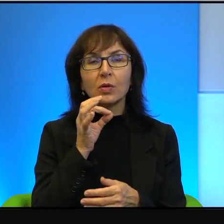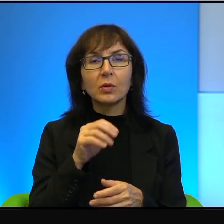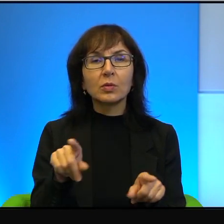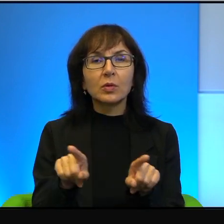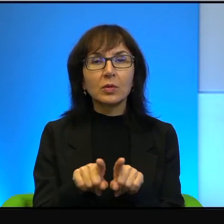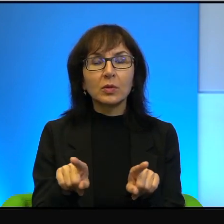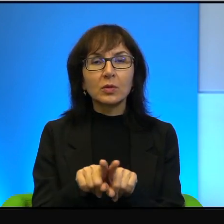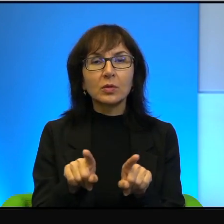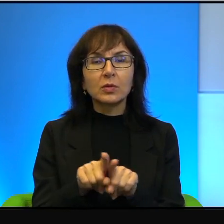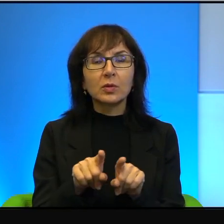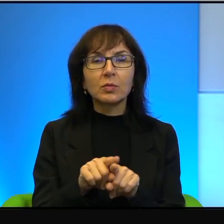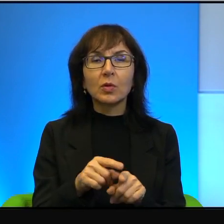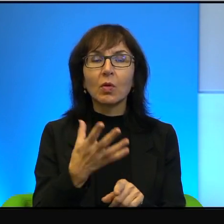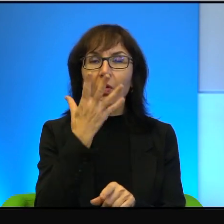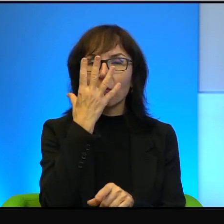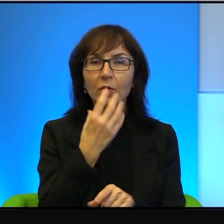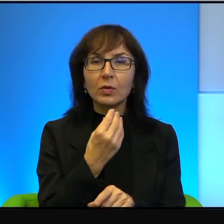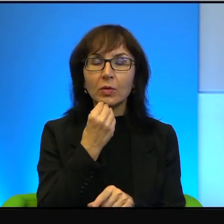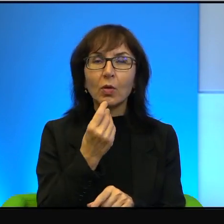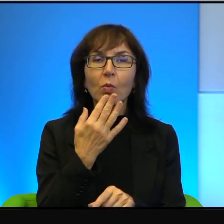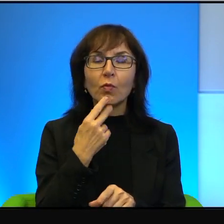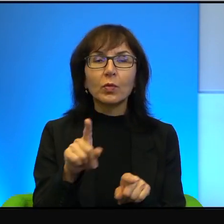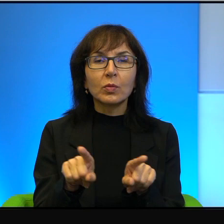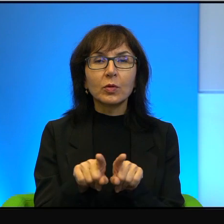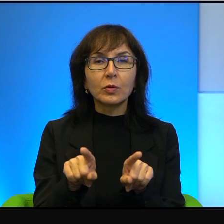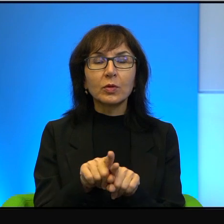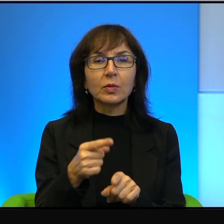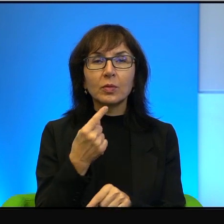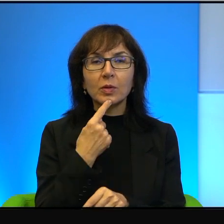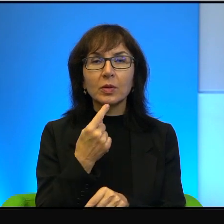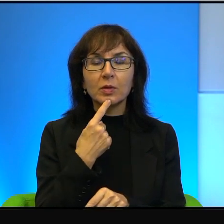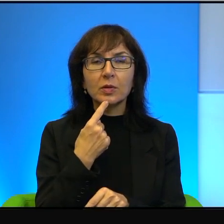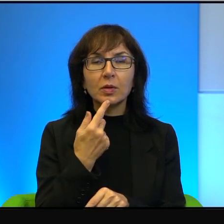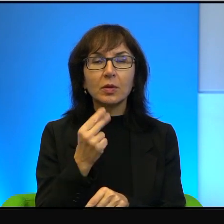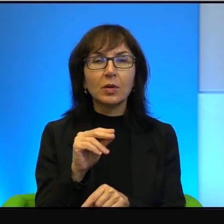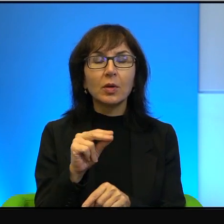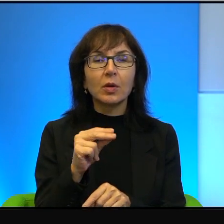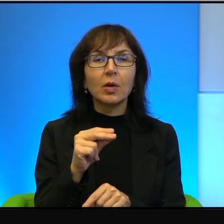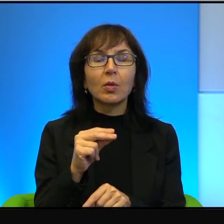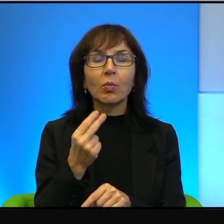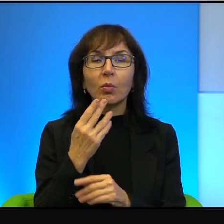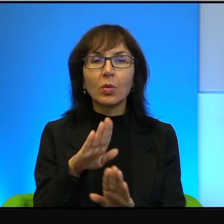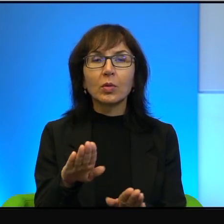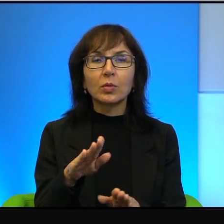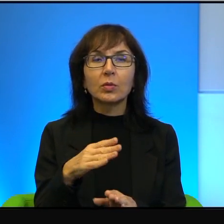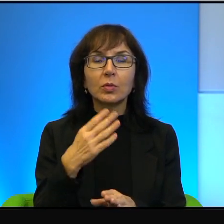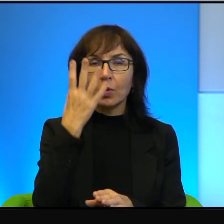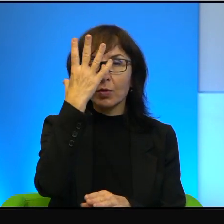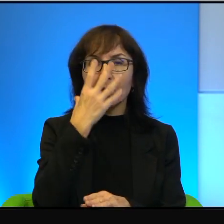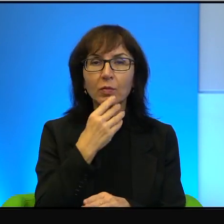wyglądają, oni mówią tym samym językiem, nie pokazują twarzy jedni i drudzy.